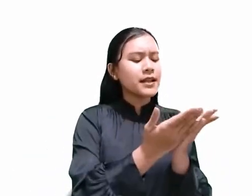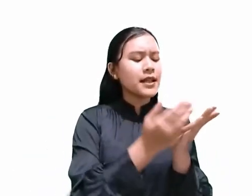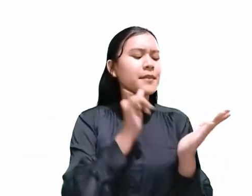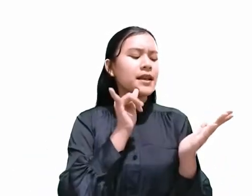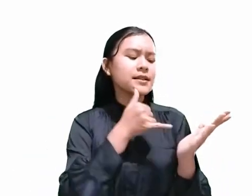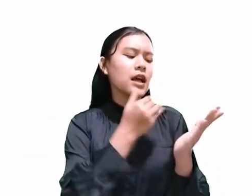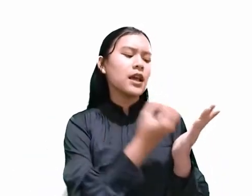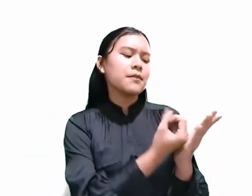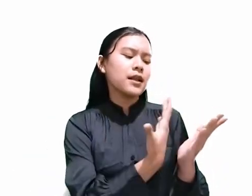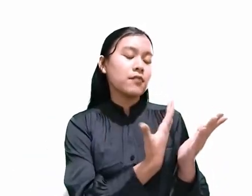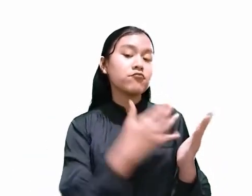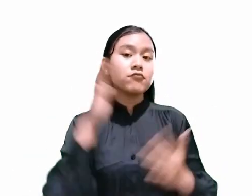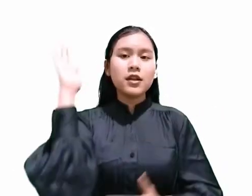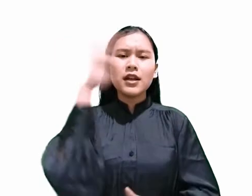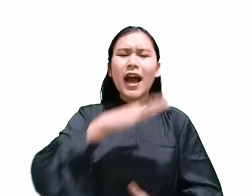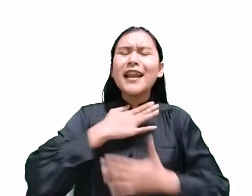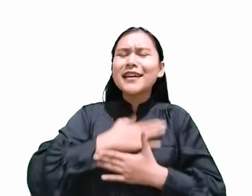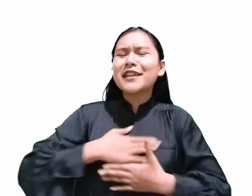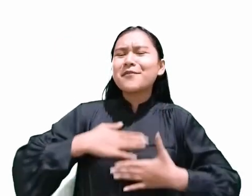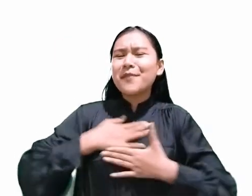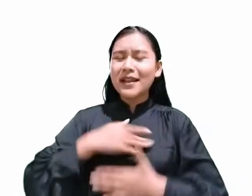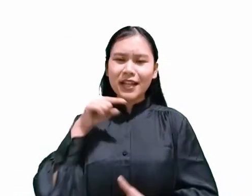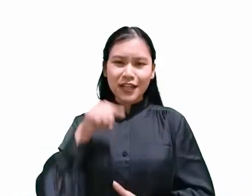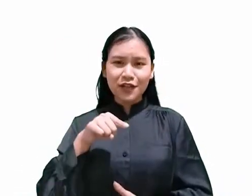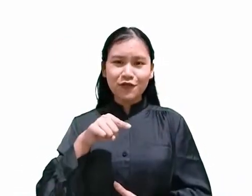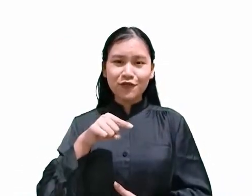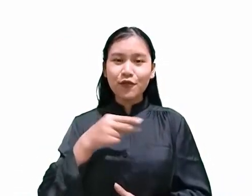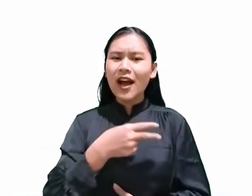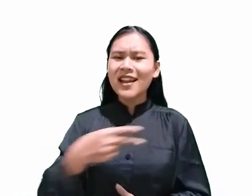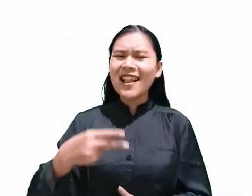hari kenikmatan itu adalah hari Sabat.